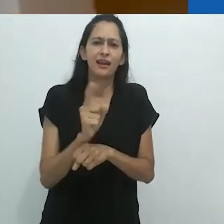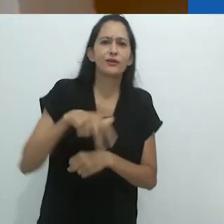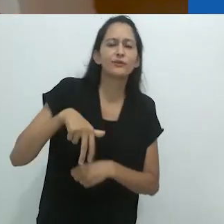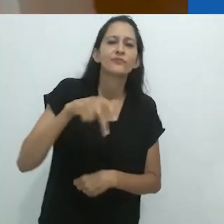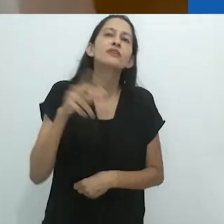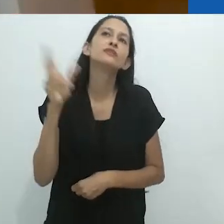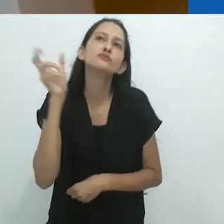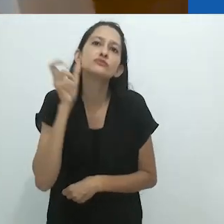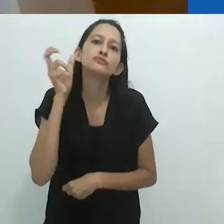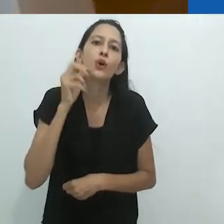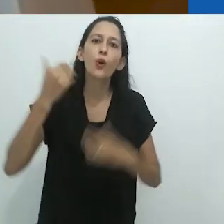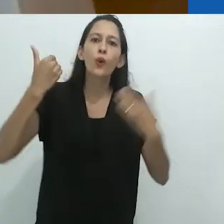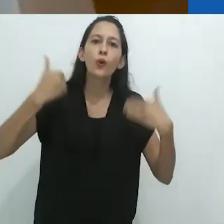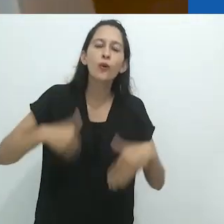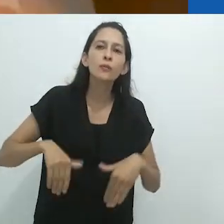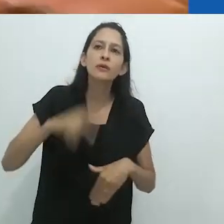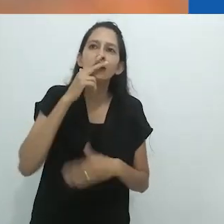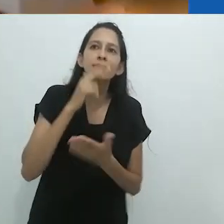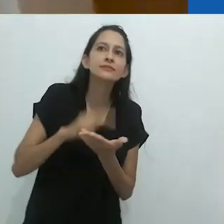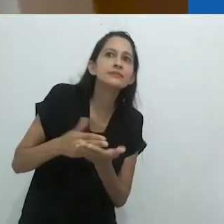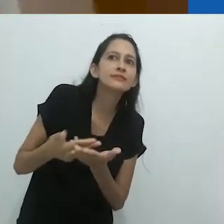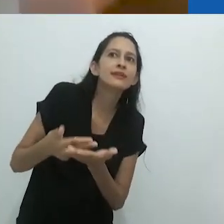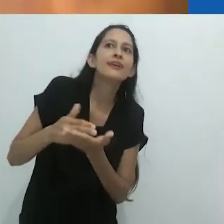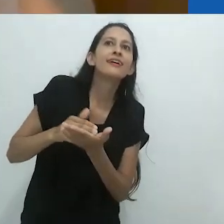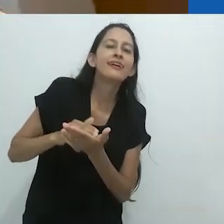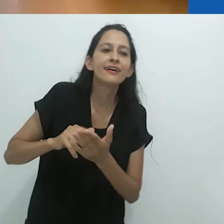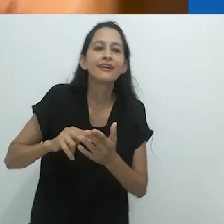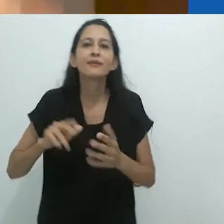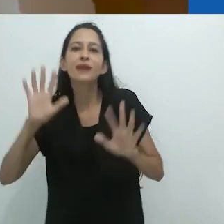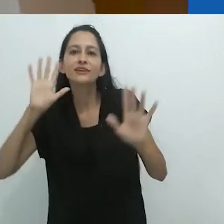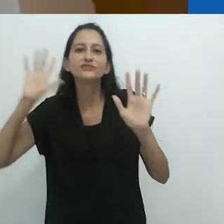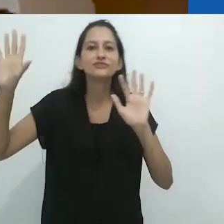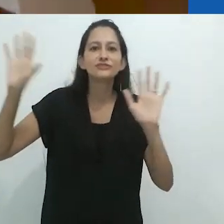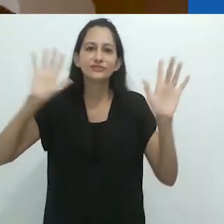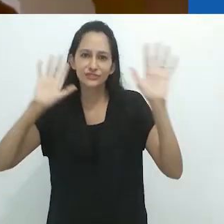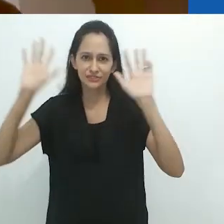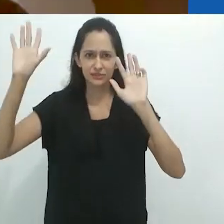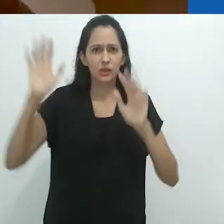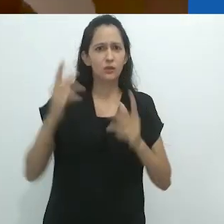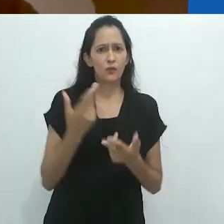Você está ouvindo a história e seu corpo se engaja em todos esses tipos de coisas.